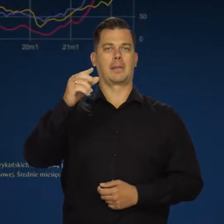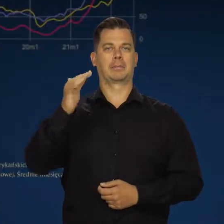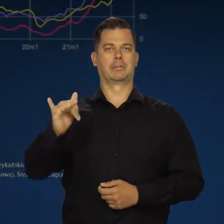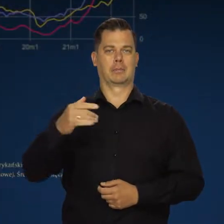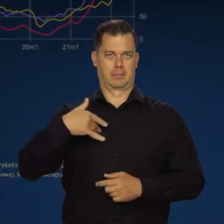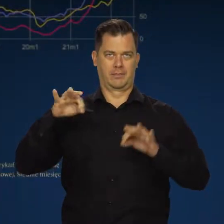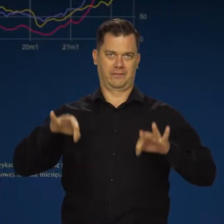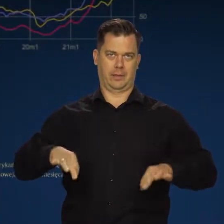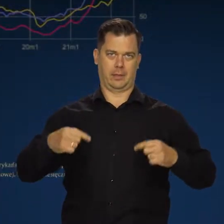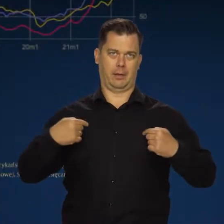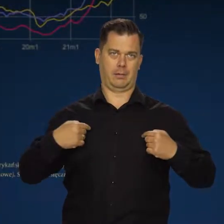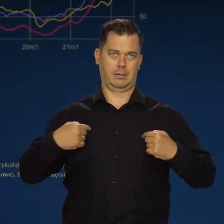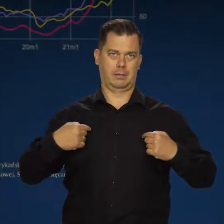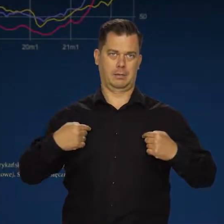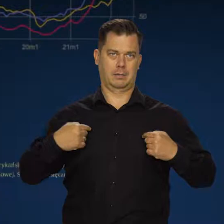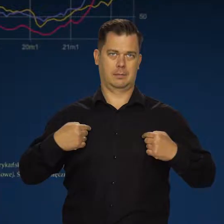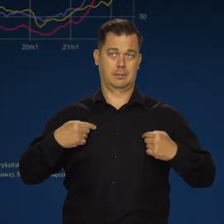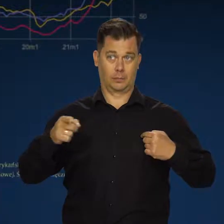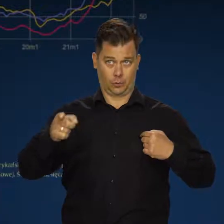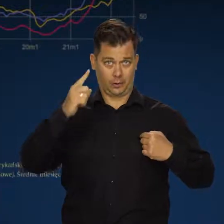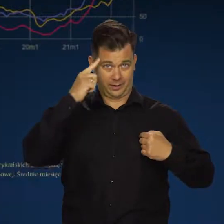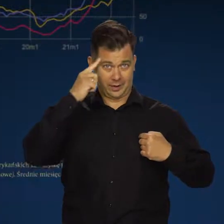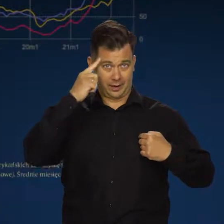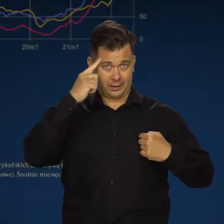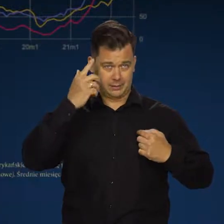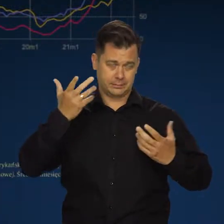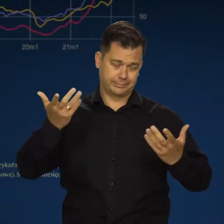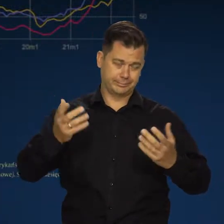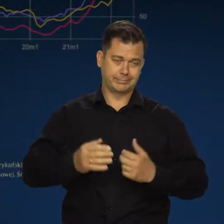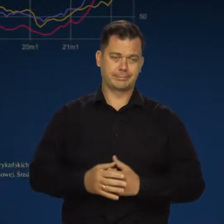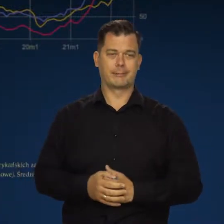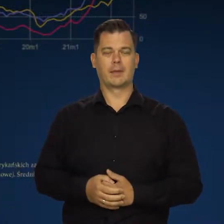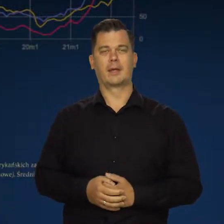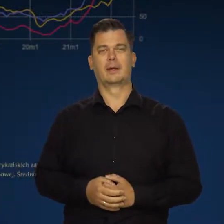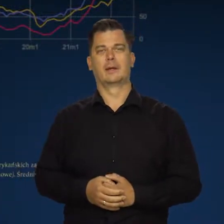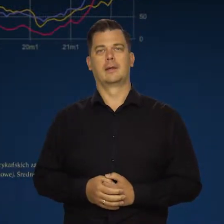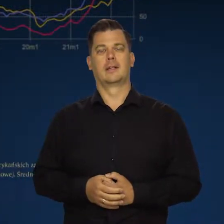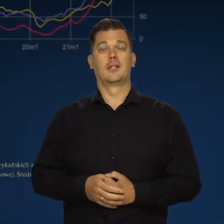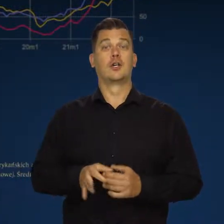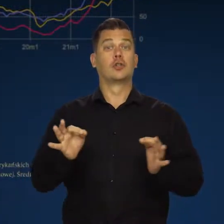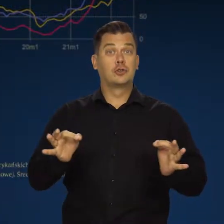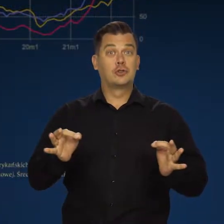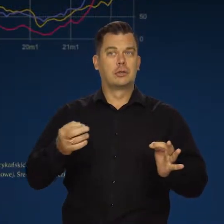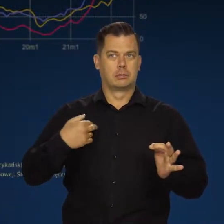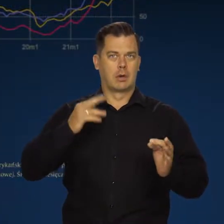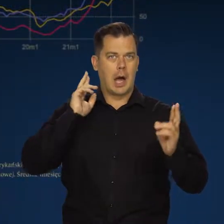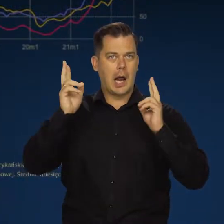Są tacy z pozoru inteligentni ludzie. Dzisiaj słyszałem w radio przed godziną pierwszą Pawła Kowala.